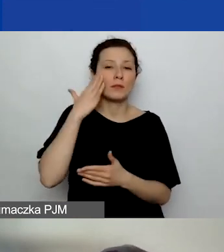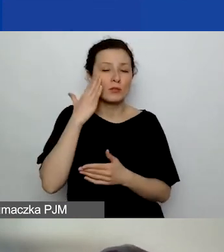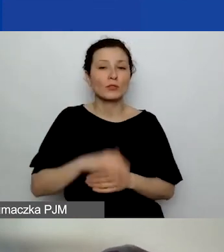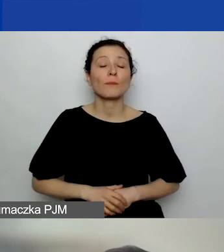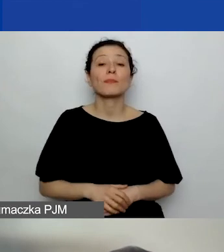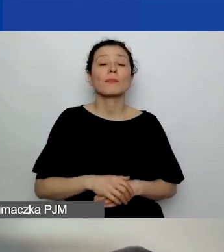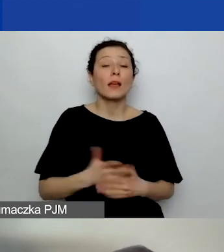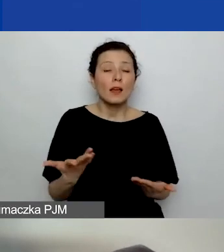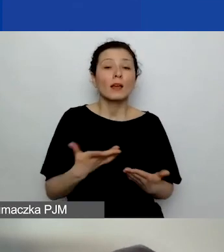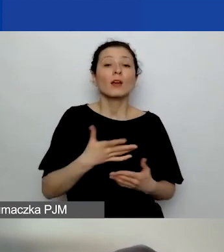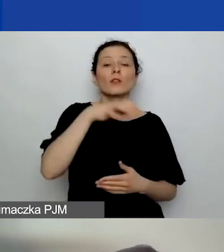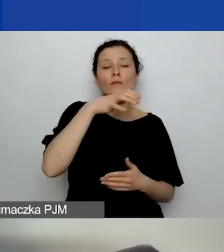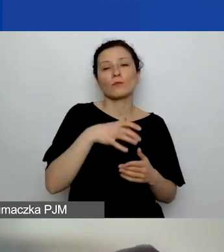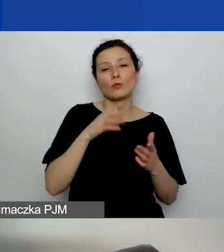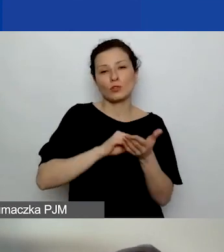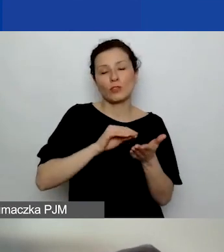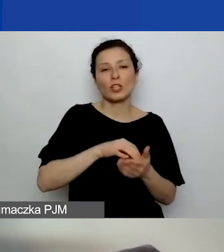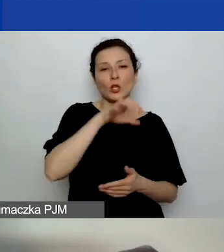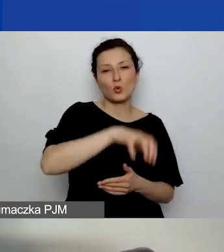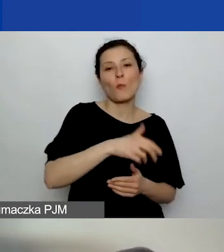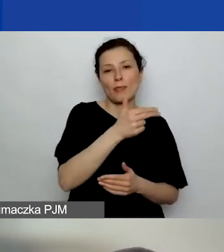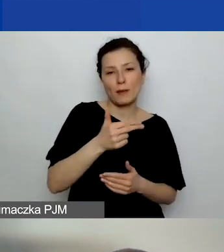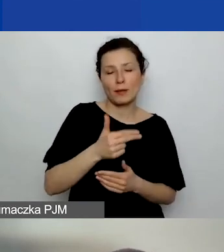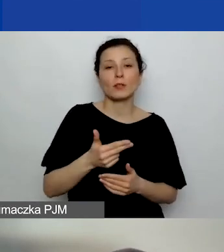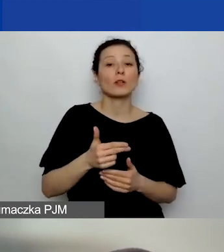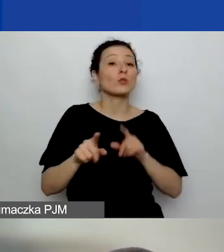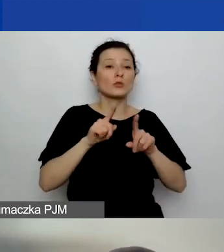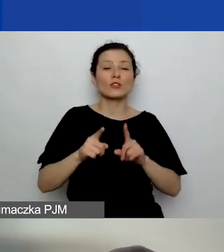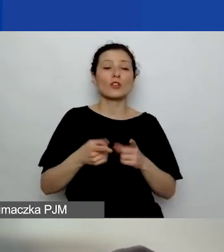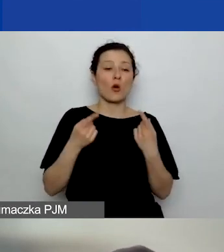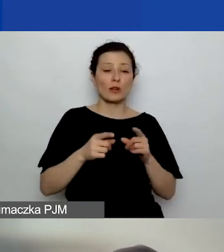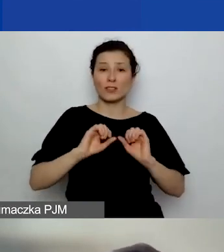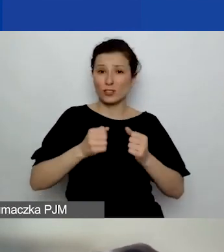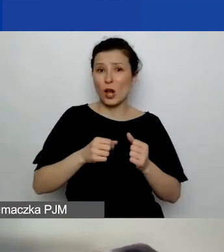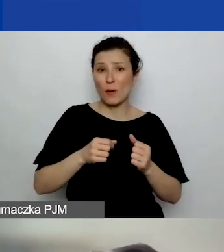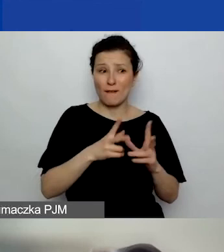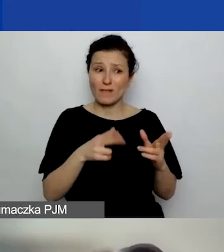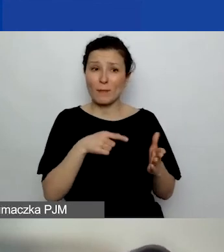że dana organizacja działa w tym obszarze, ogólnie rzecz ujmując.